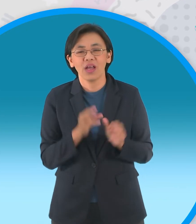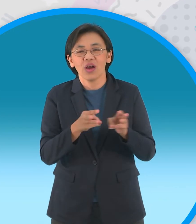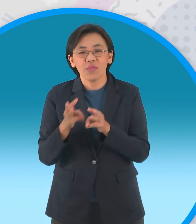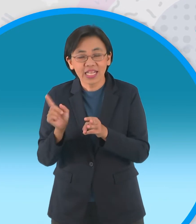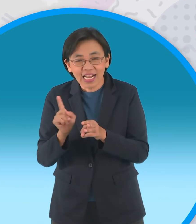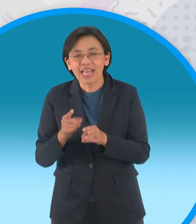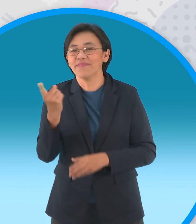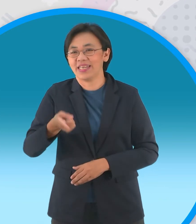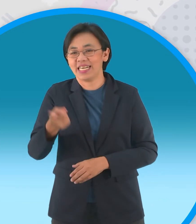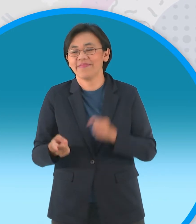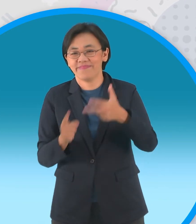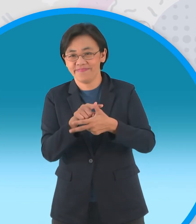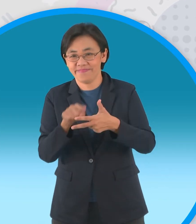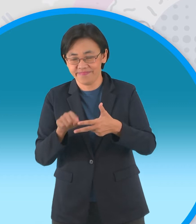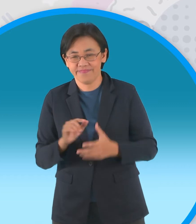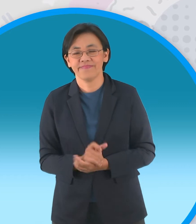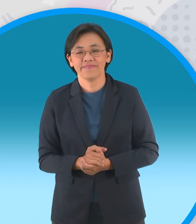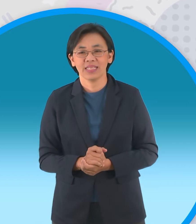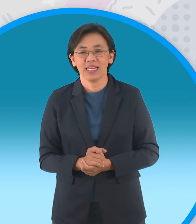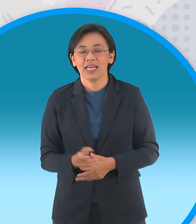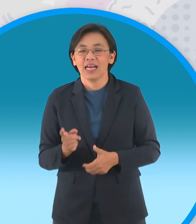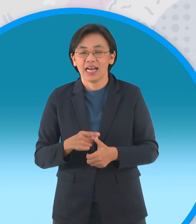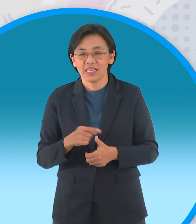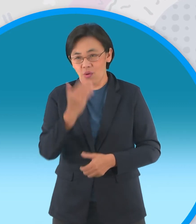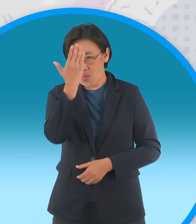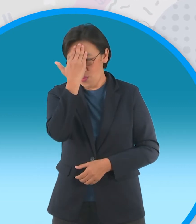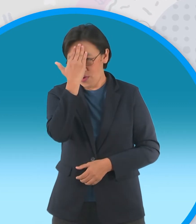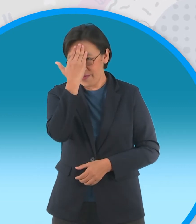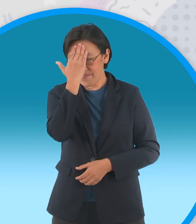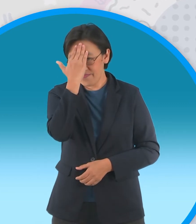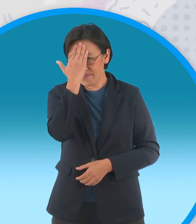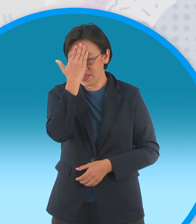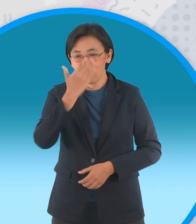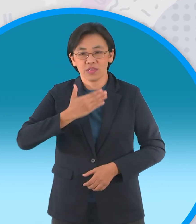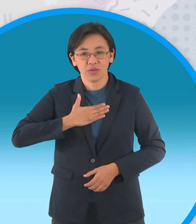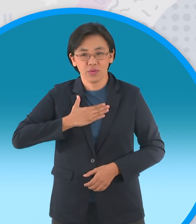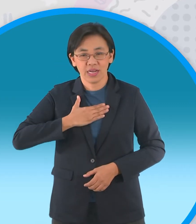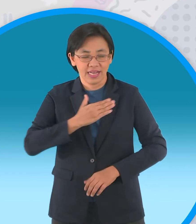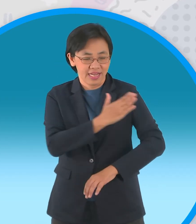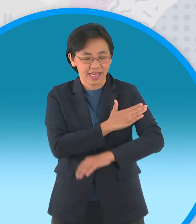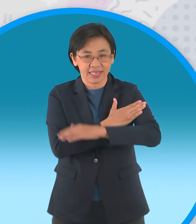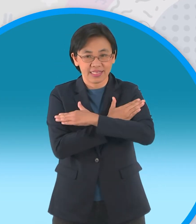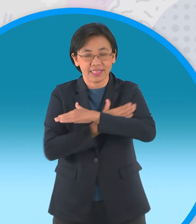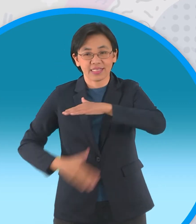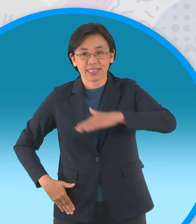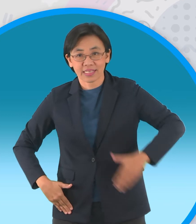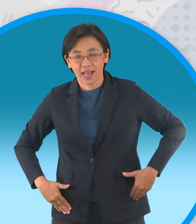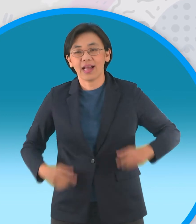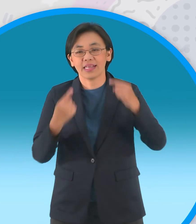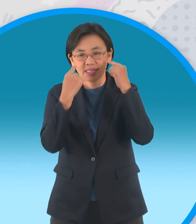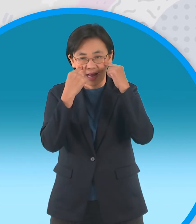เหมือนเดิมปั้นส่วนประกอบครับก็มีส่วน หัวส่วนตัวแขนขานะครับแล้วก็ตาปันให้ครบเลยครับ